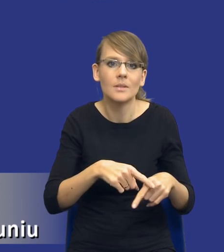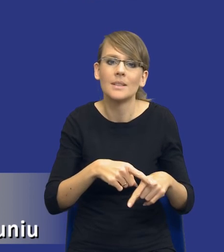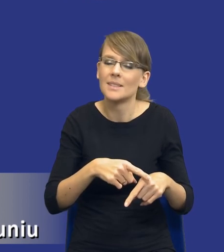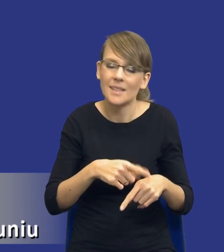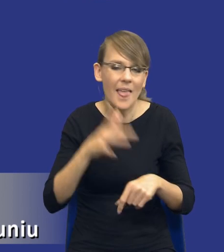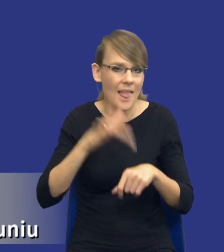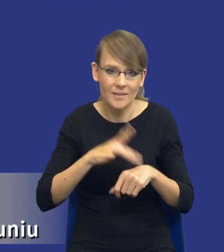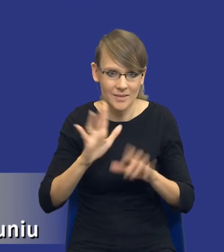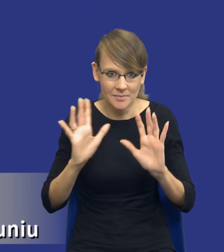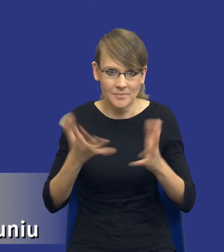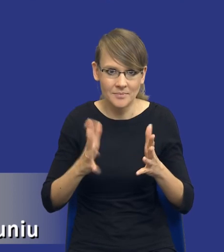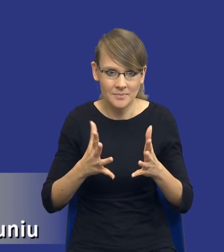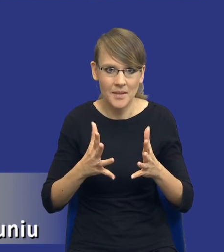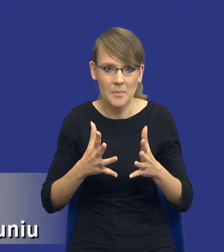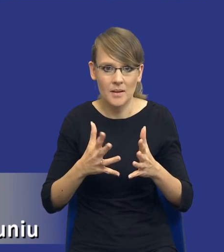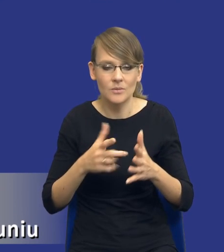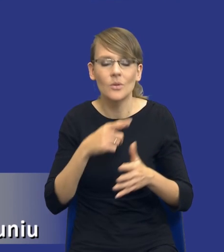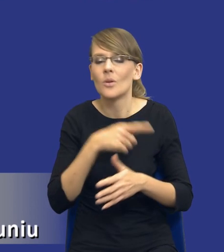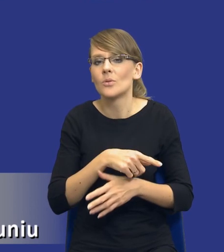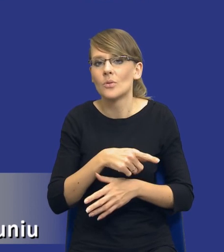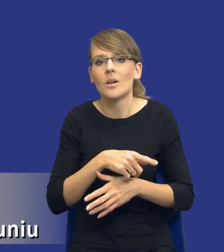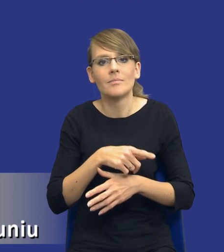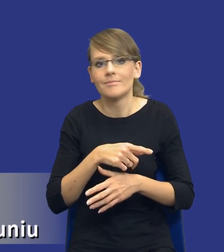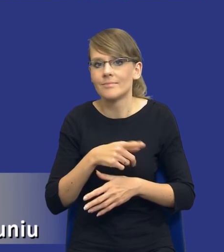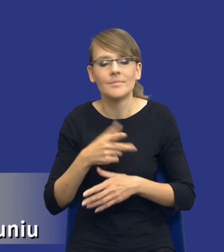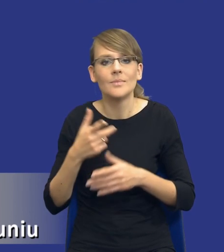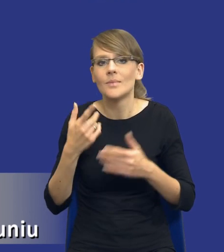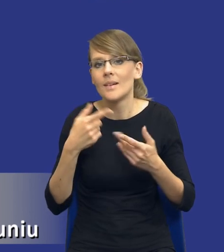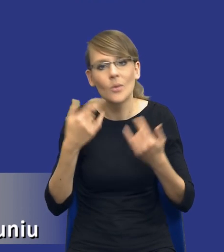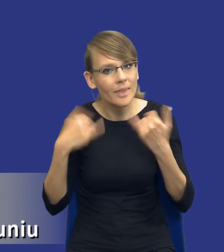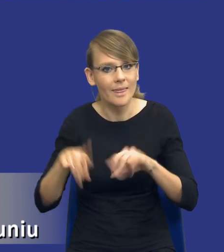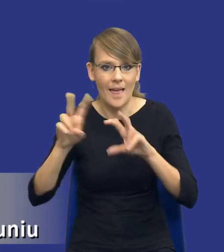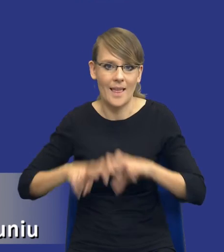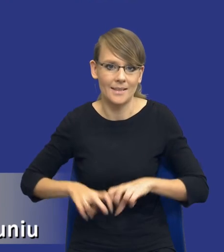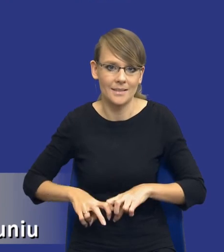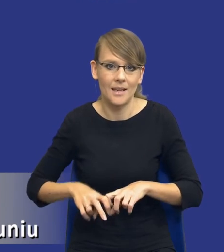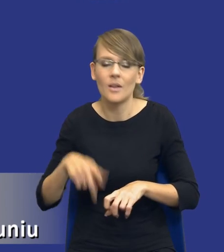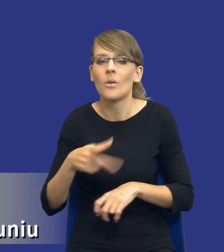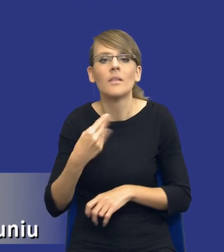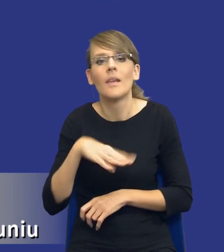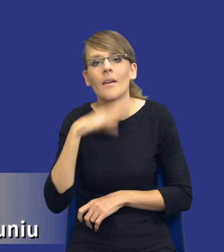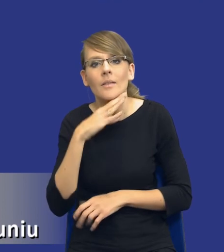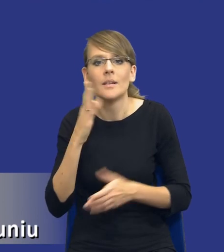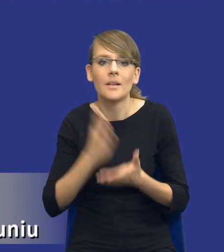To nie jest taka, to nie jest tego typu analiza, która wymaga tylko i wyłącznie wiedzy na temat procedury.